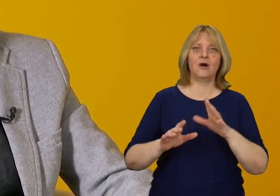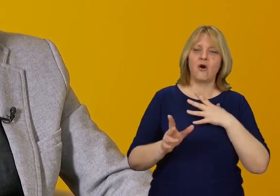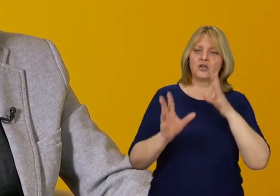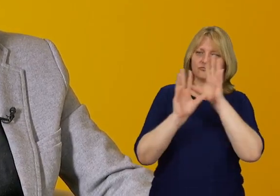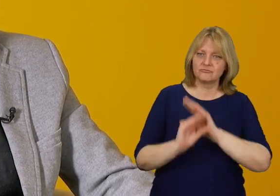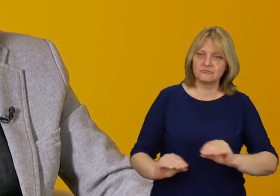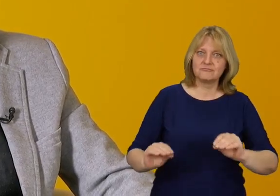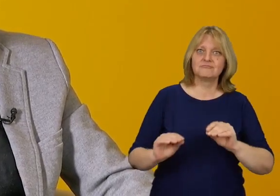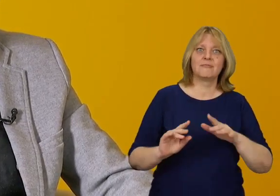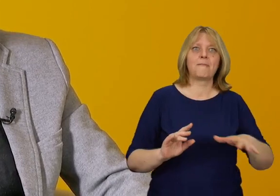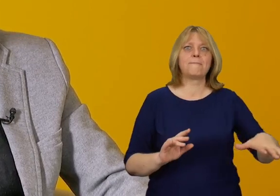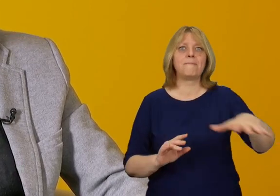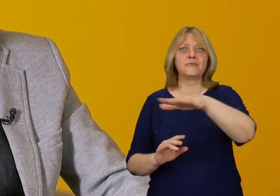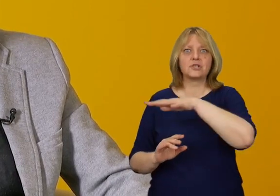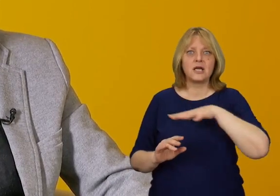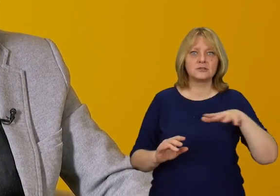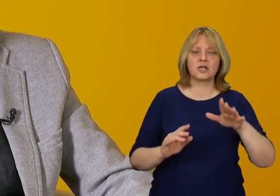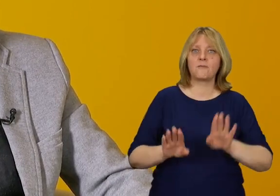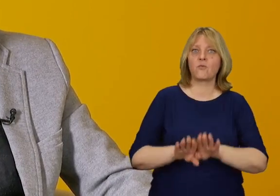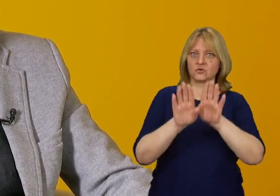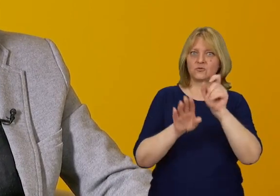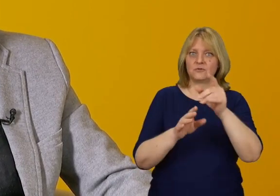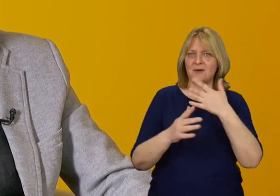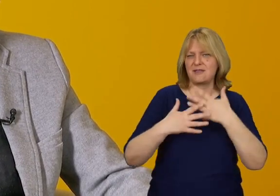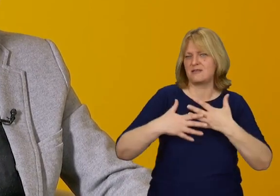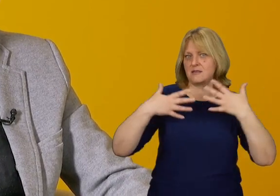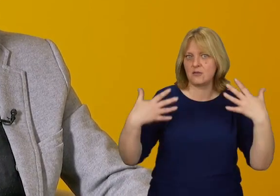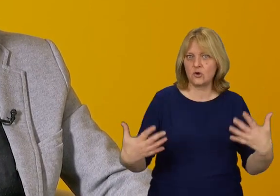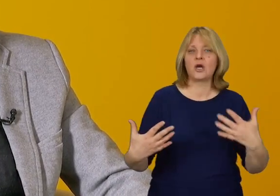z uszanowaniem ogromnych przestrzeni, w których znajduje się muzeum.